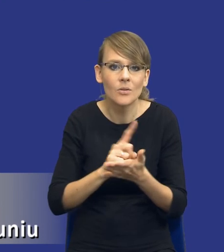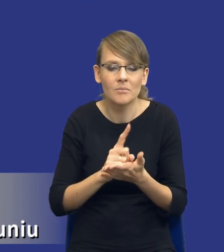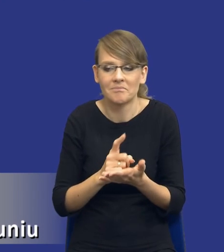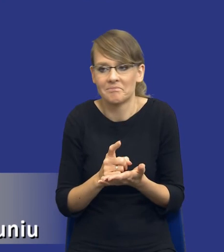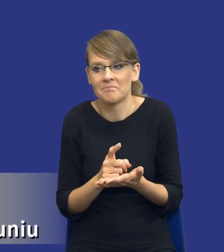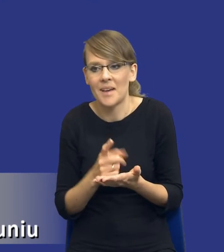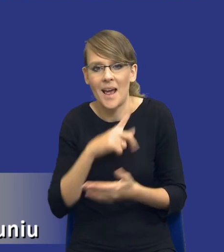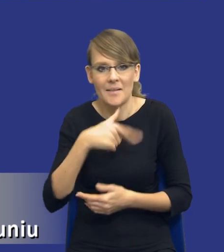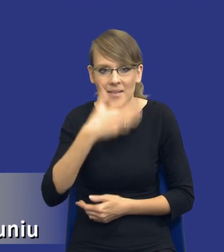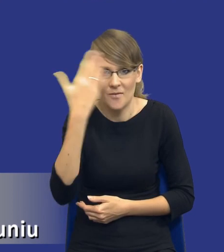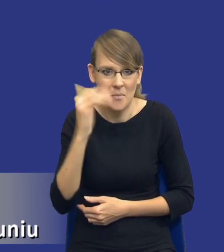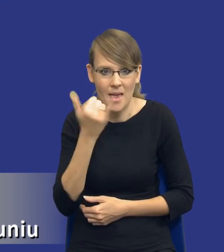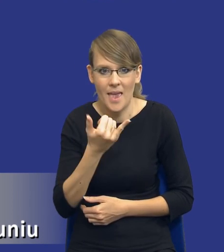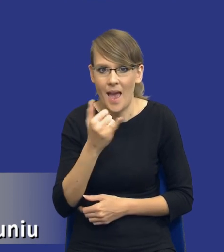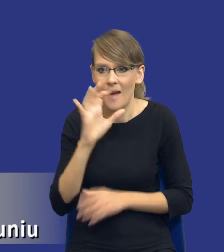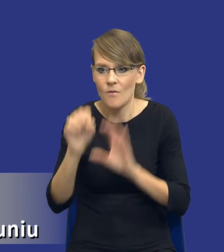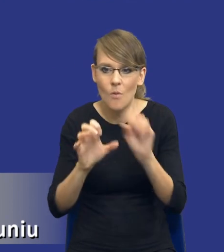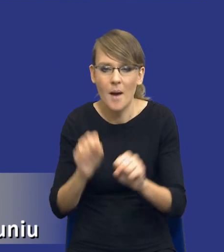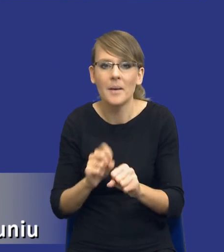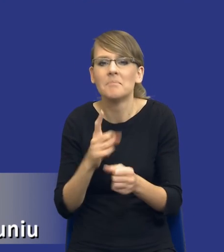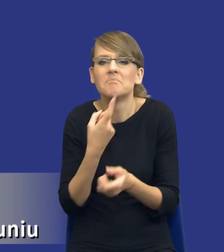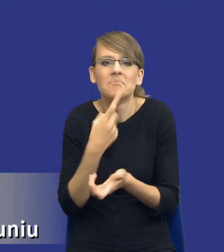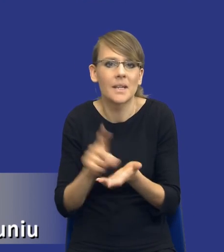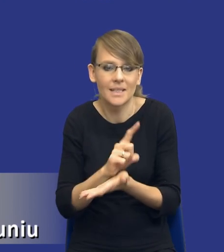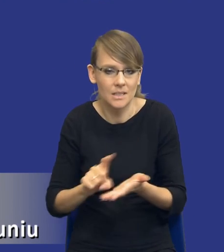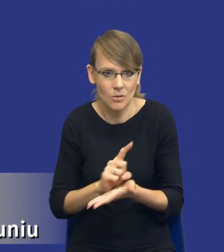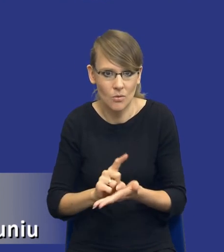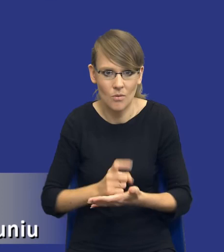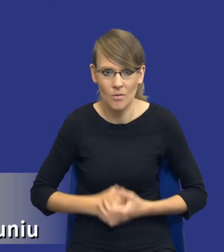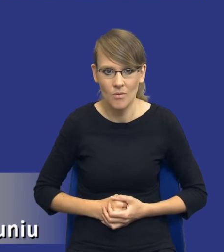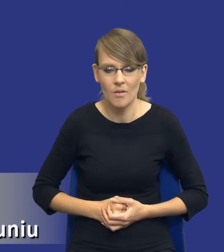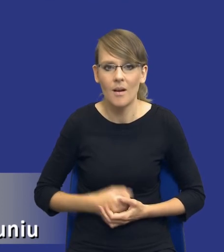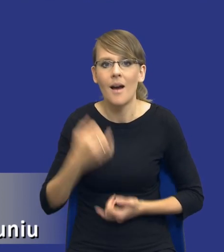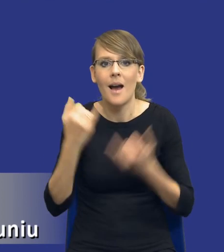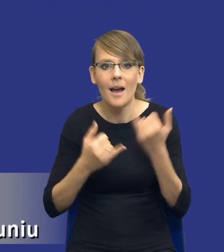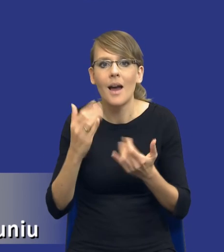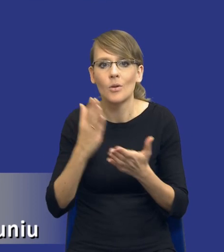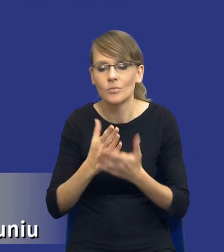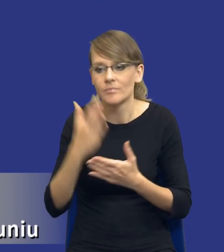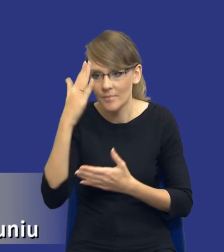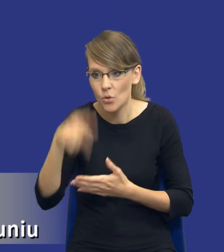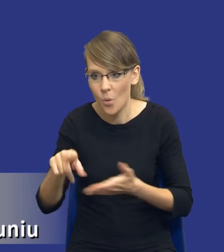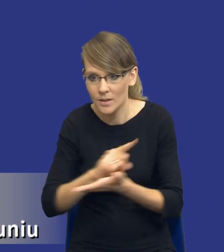te ryzyka identyfikować, co się powinno pod tym kryć. I jeżeli już je zidentyfikujemy, to co powinniśmy dalej z nimi zrobić.